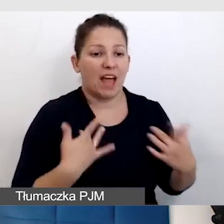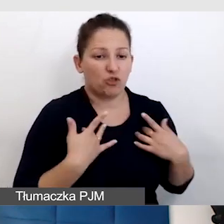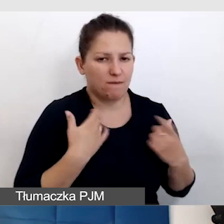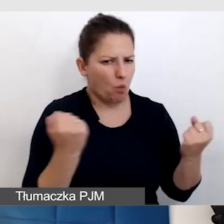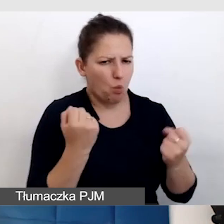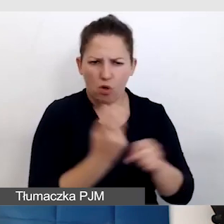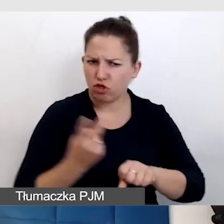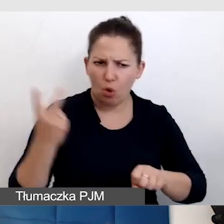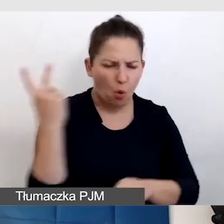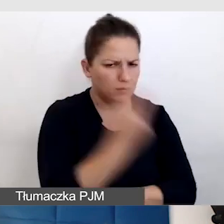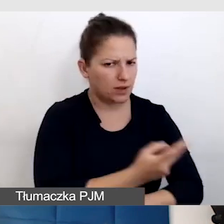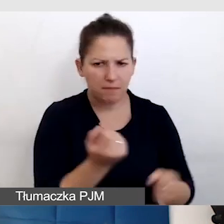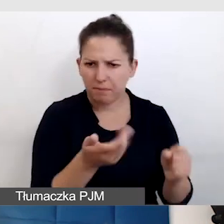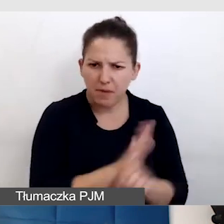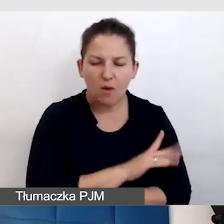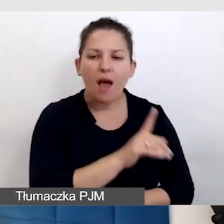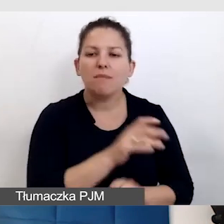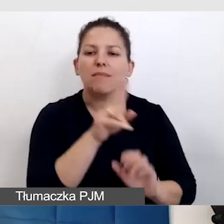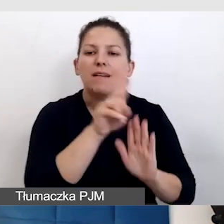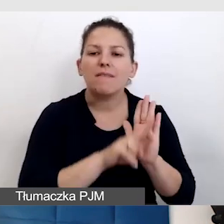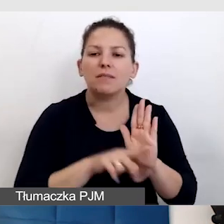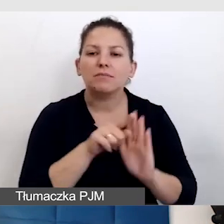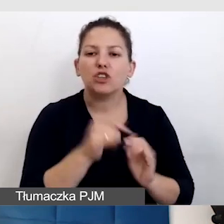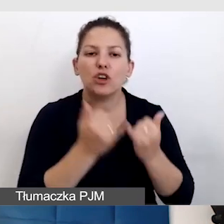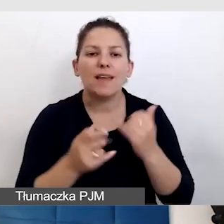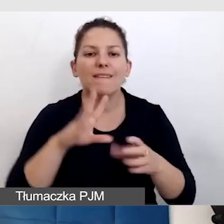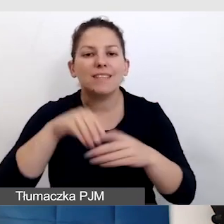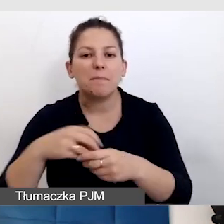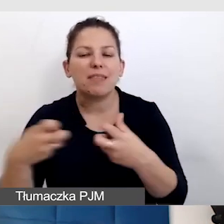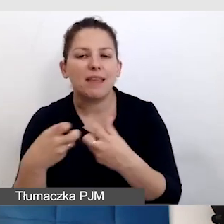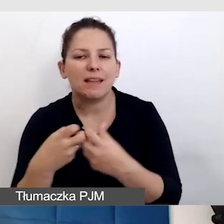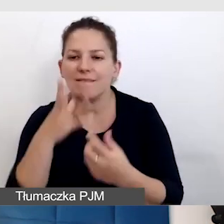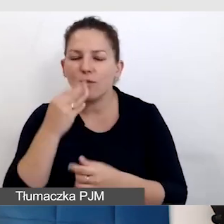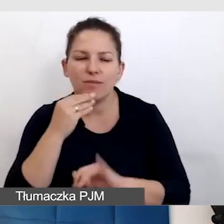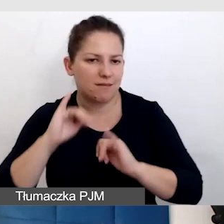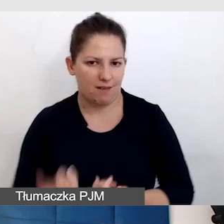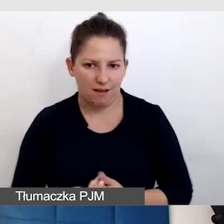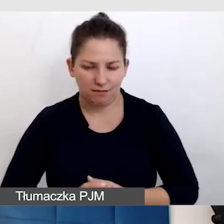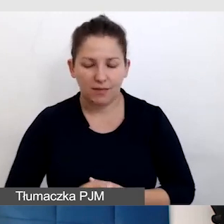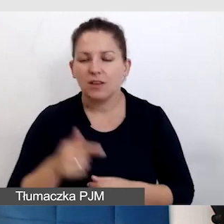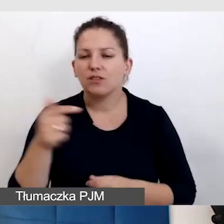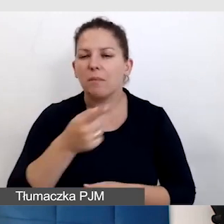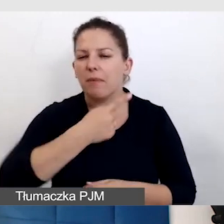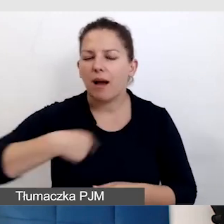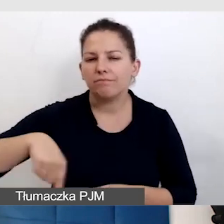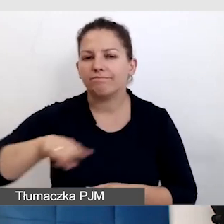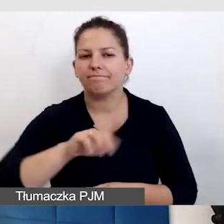było odpowiednich standardów wtedy, kiedy zostaje w sieci. To jest coś, co trzeba na pewno zawsze przemyśleć